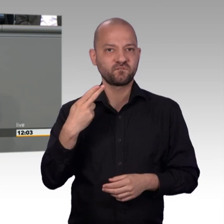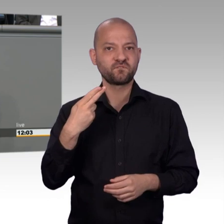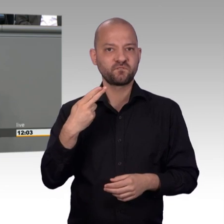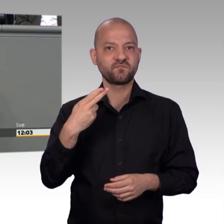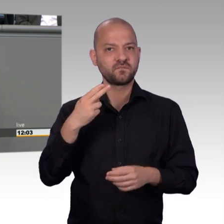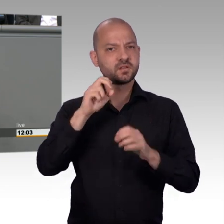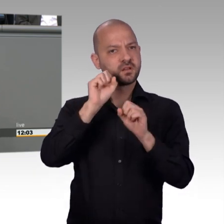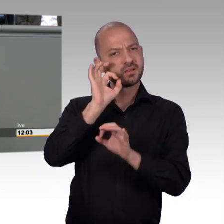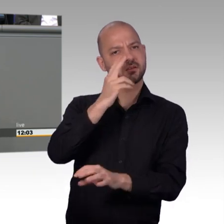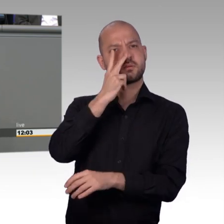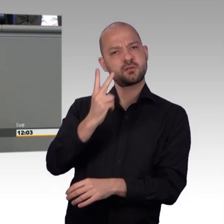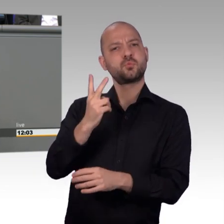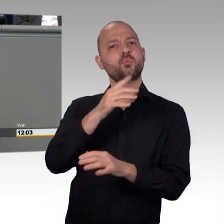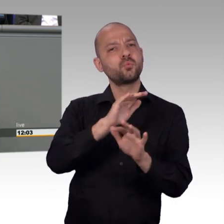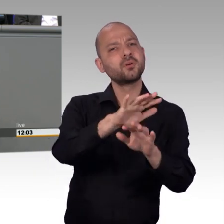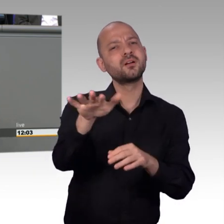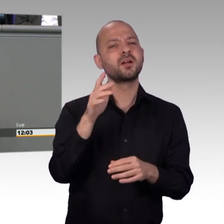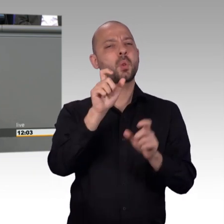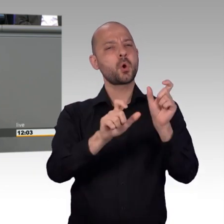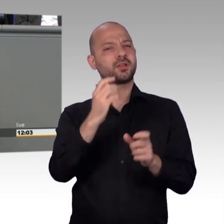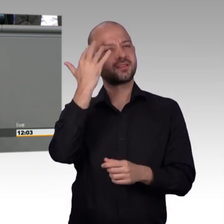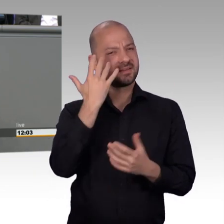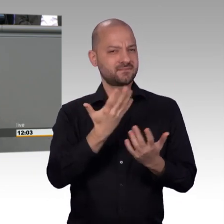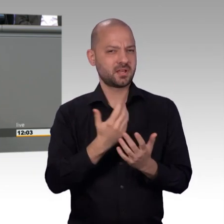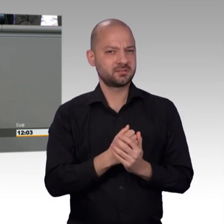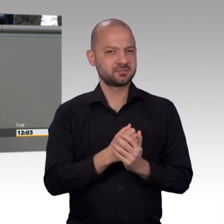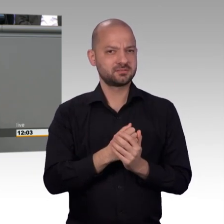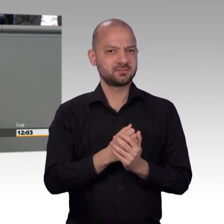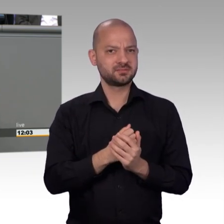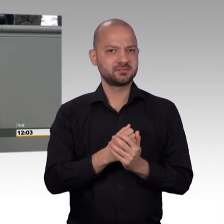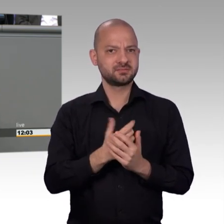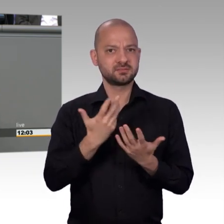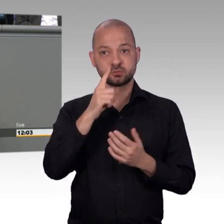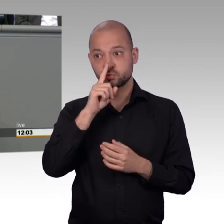zu schaffen, wo jeder seinen Platz findet und in dieser Herausforderung,